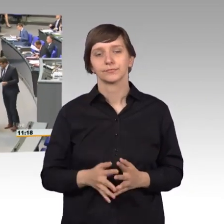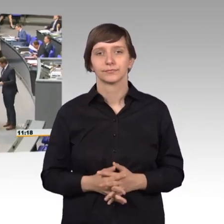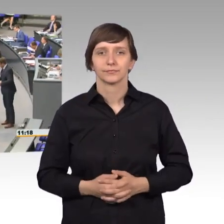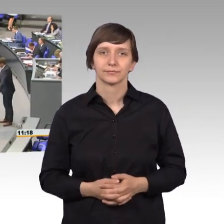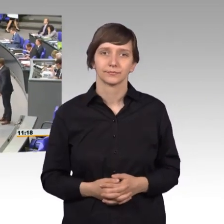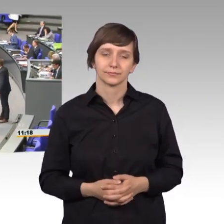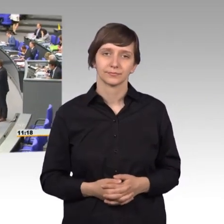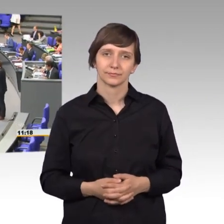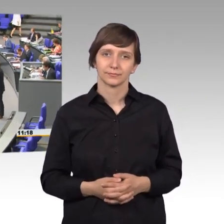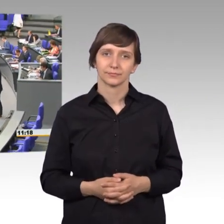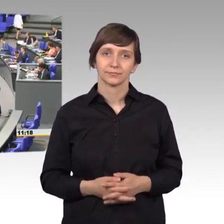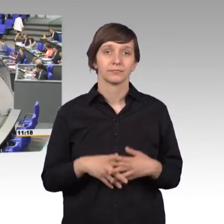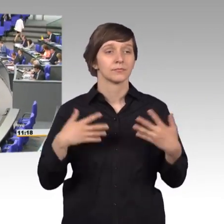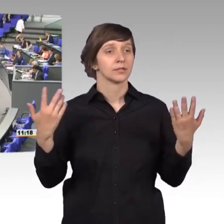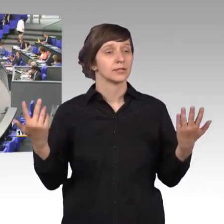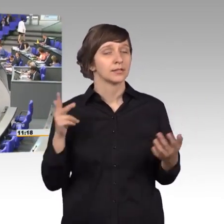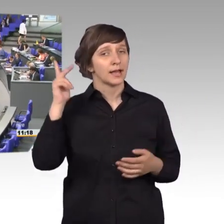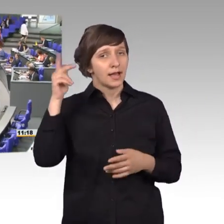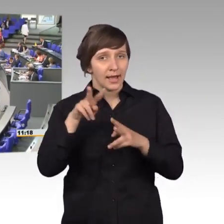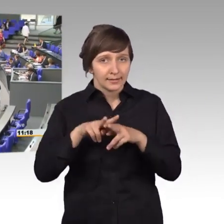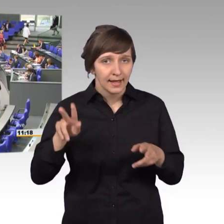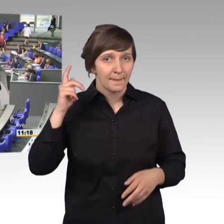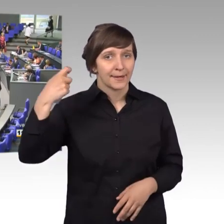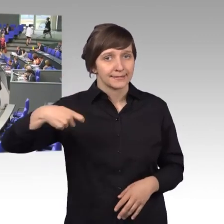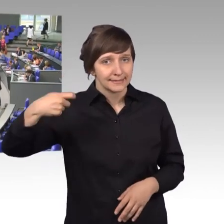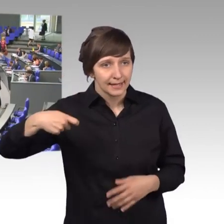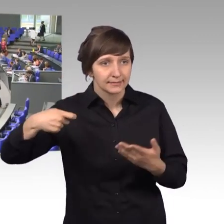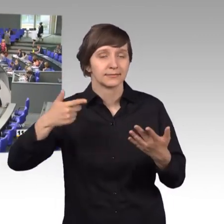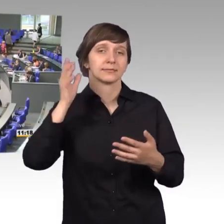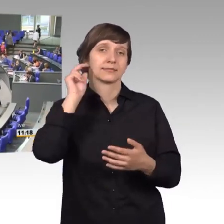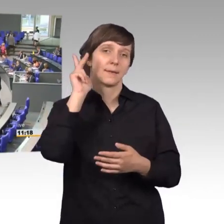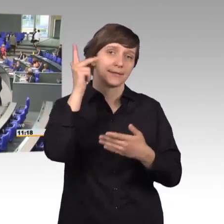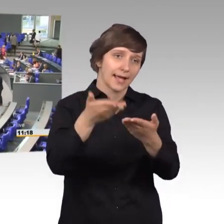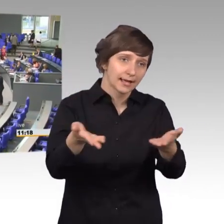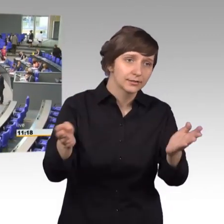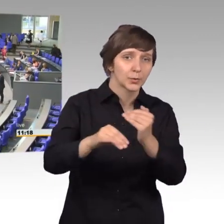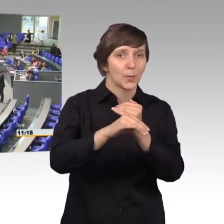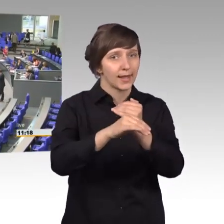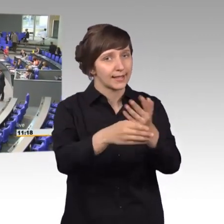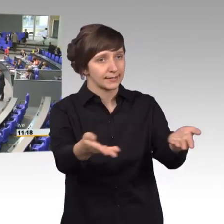[Rednerwechsel] Sehr geehrter Herr Präsident, meine Damen und Herren, Kollegen und Kolleginnen,